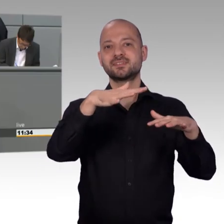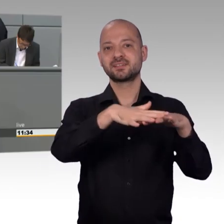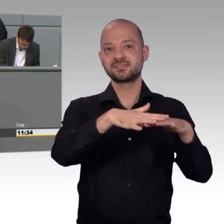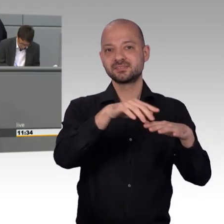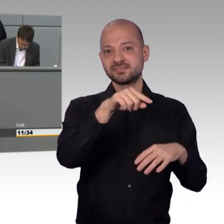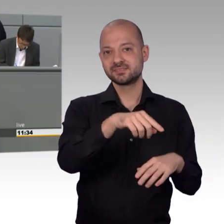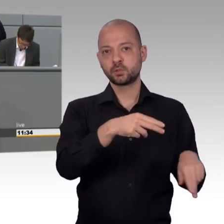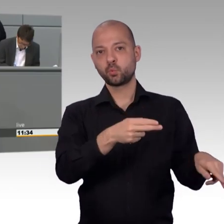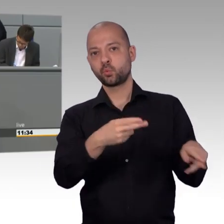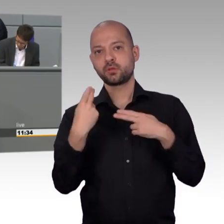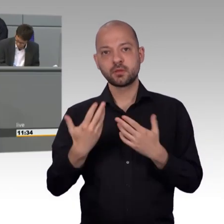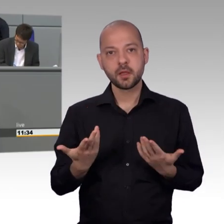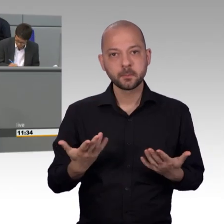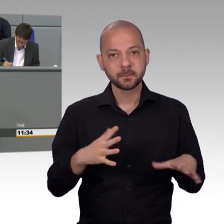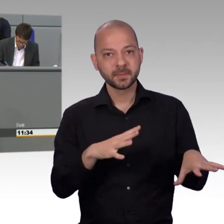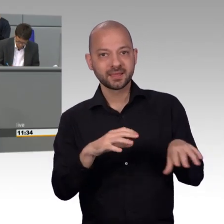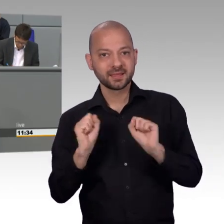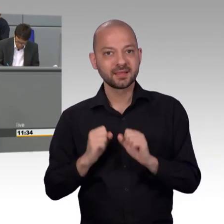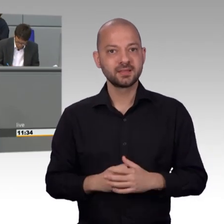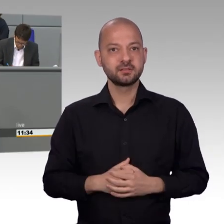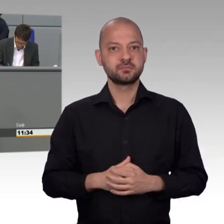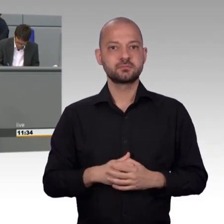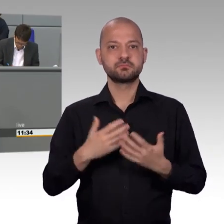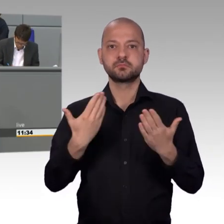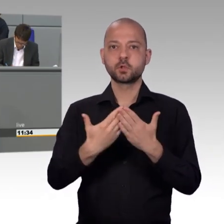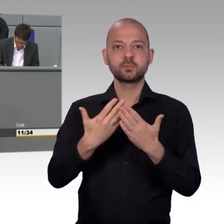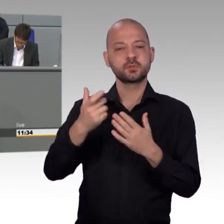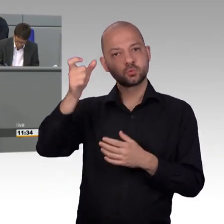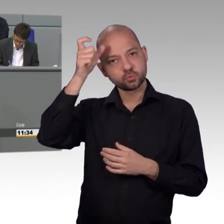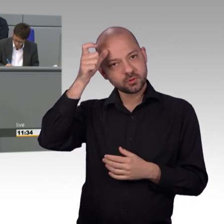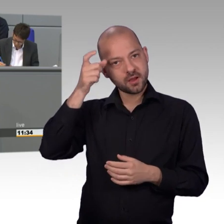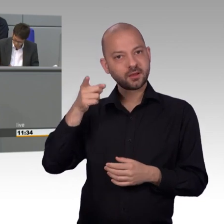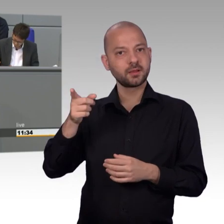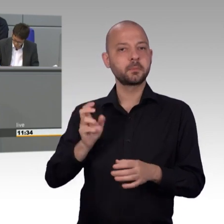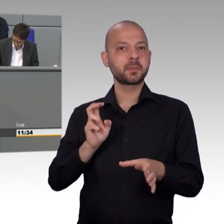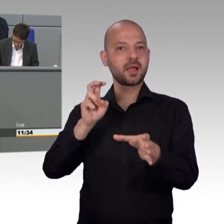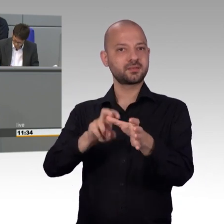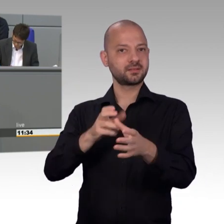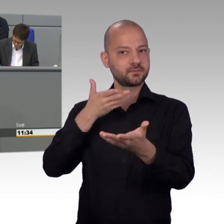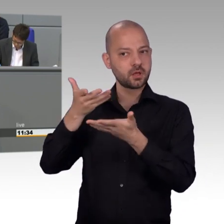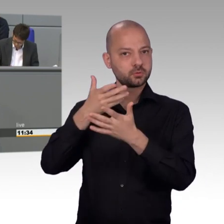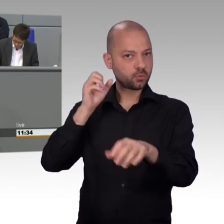Die Anzahl an Petitionen zum Thema Asyl zeigt auch deutlich, dass die Asylkrise mitnichten geschafft ist.